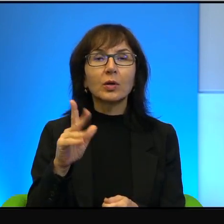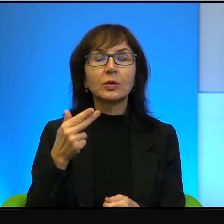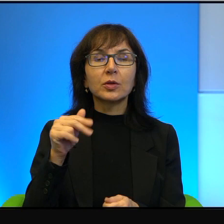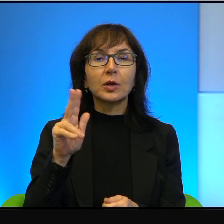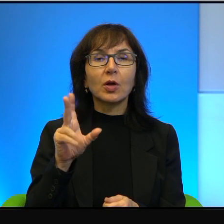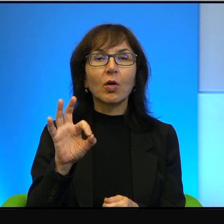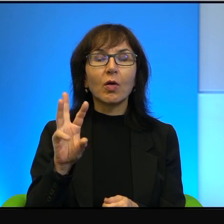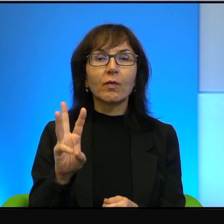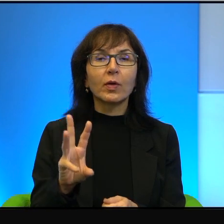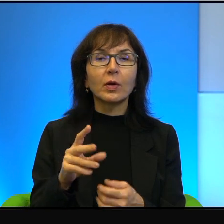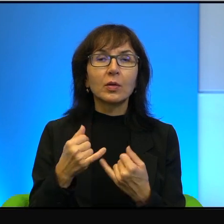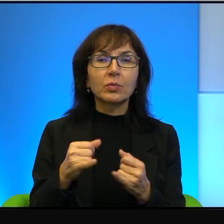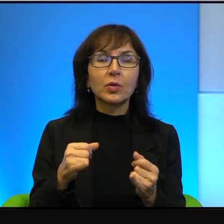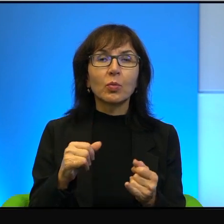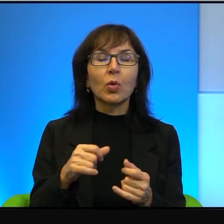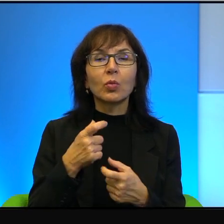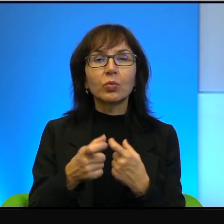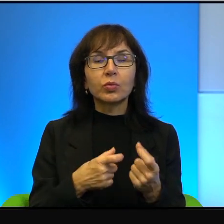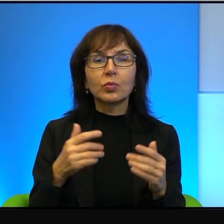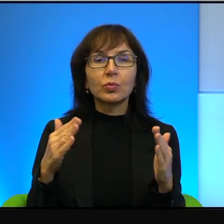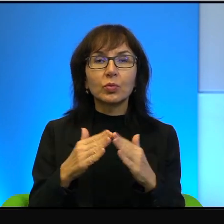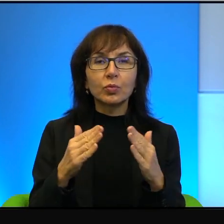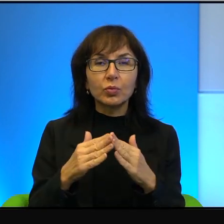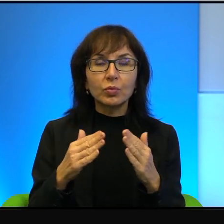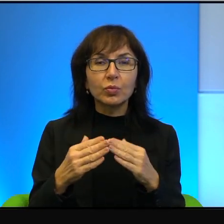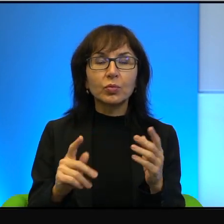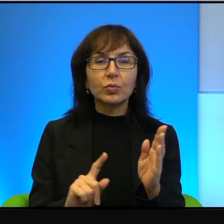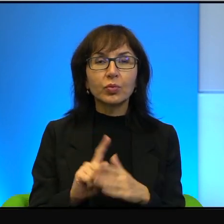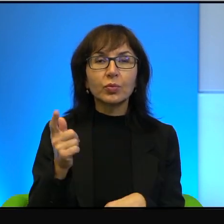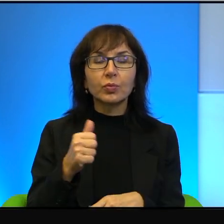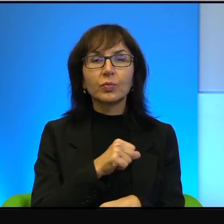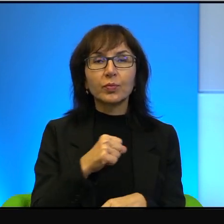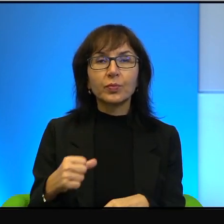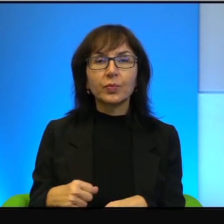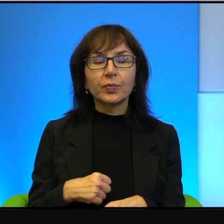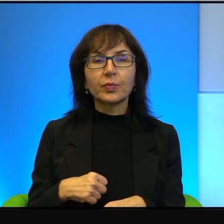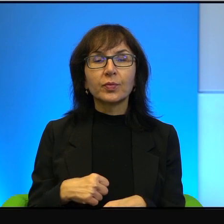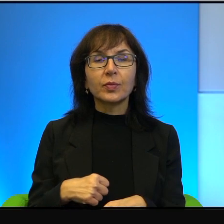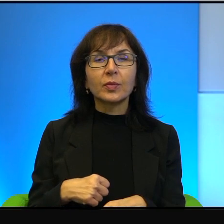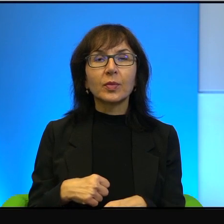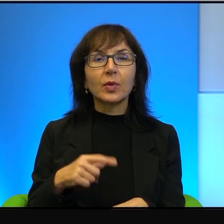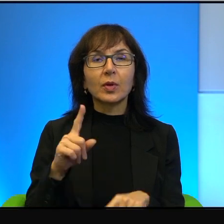produkowane domowym sposobem rakiety. Więc jakby taki naturalny odruch sympatii